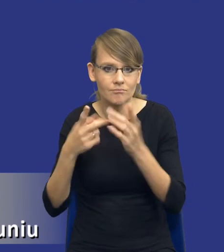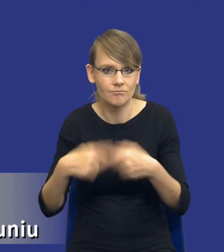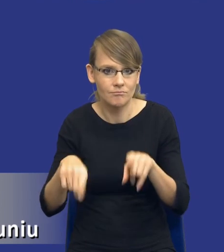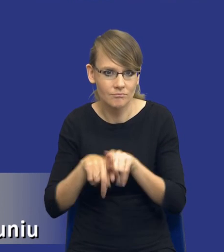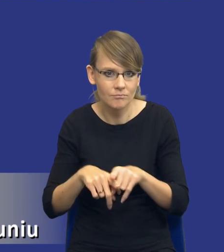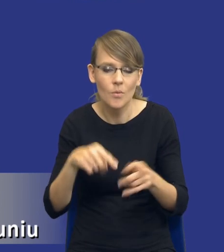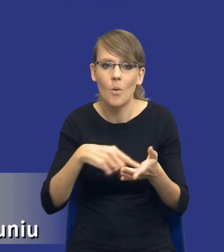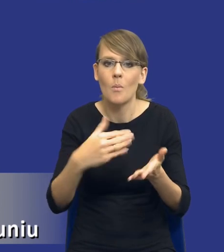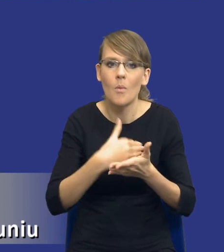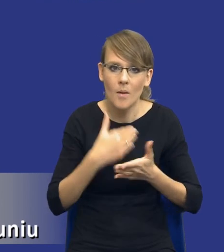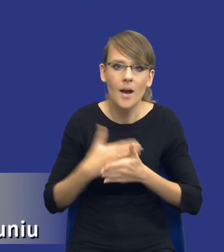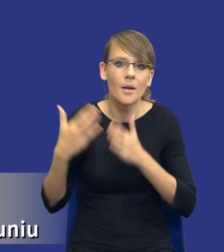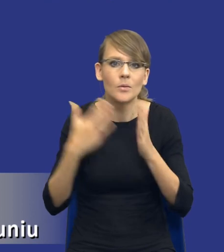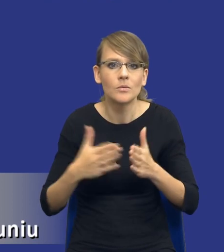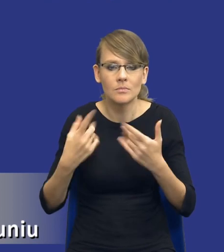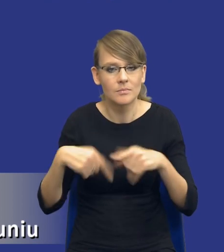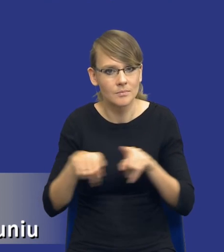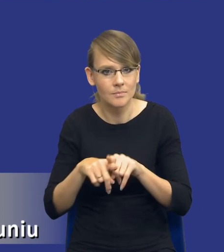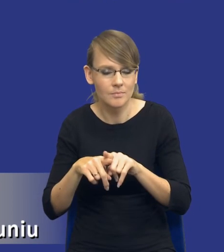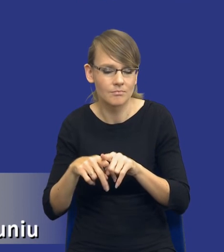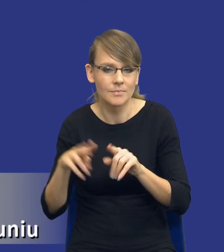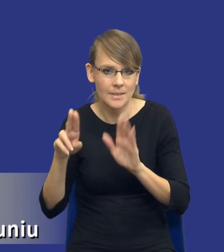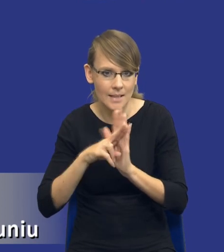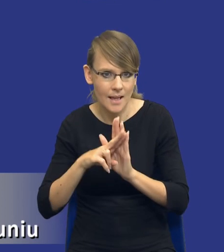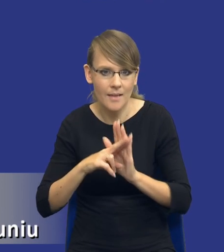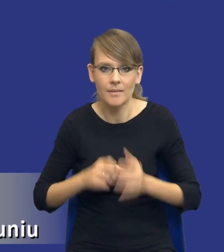przygotować się do spełnienia tej zasady, może tak bym powiedział, tak, bo